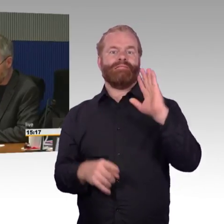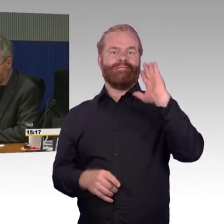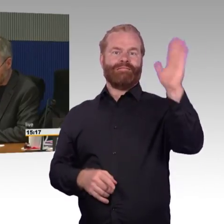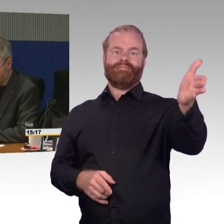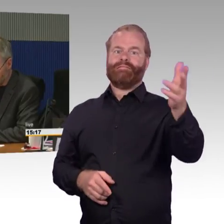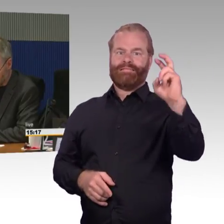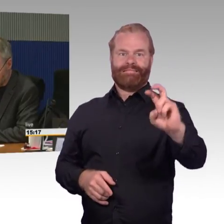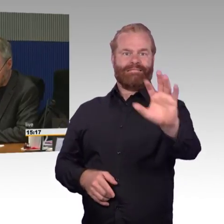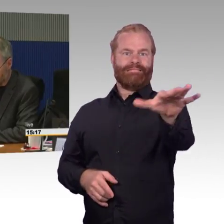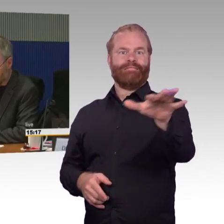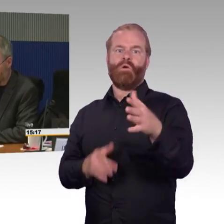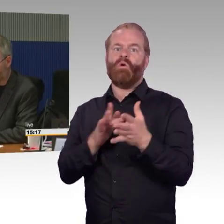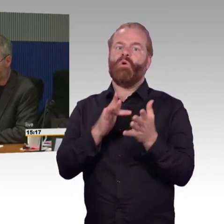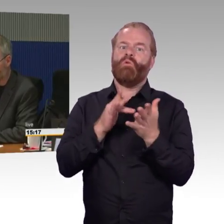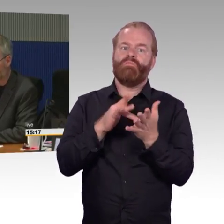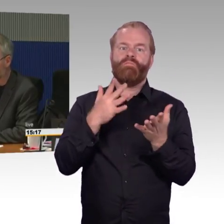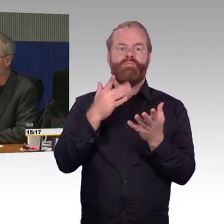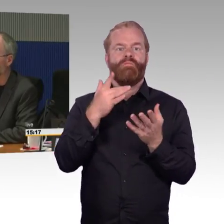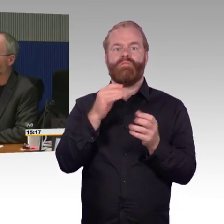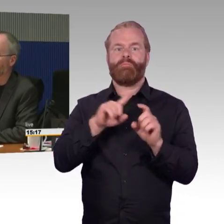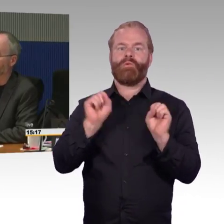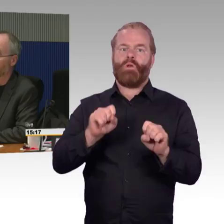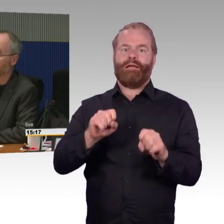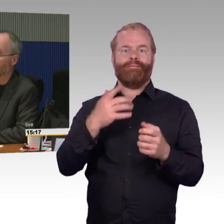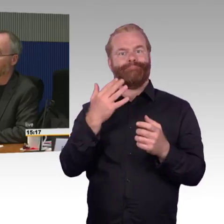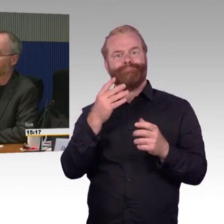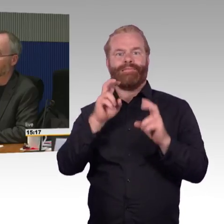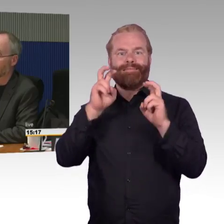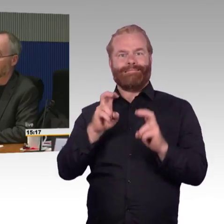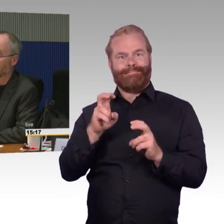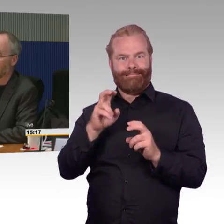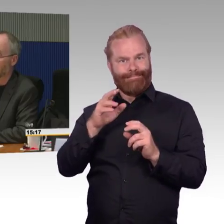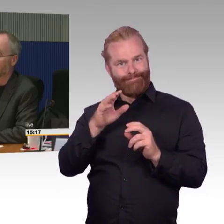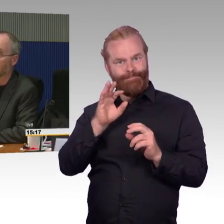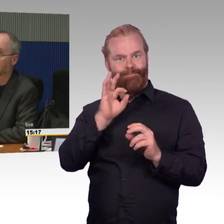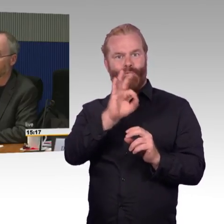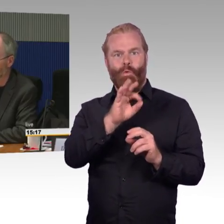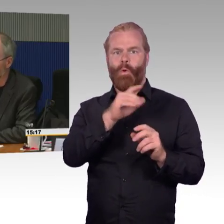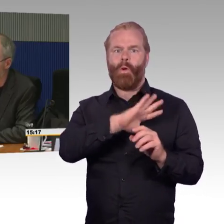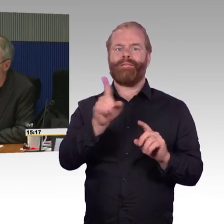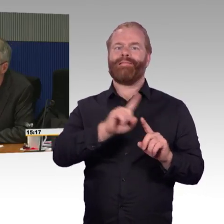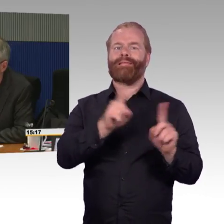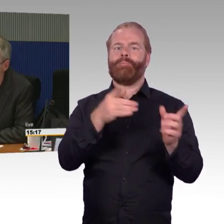wie das insgesamt so ist, wenn man in der Gruppe mit Menschen mit Behinderung mit der Bahn reisen möchte.